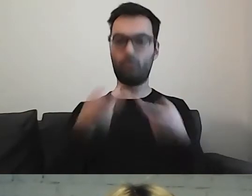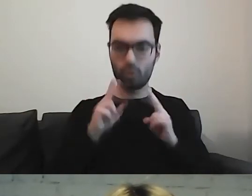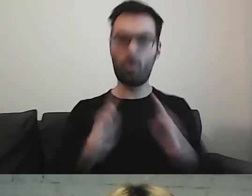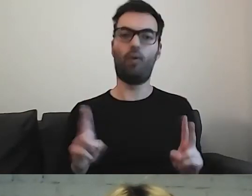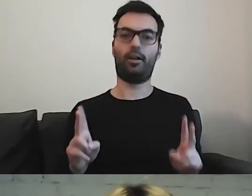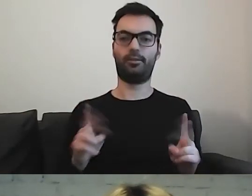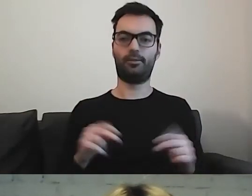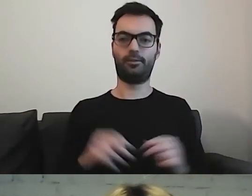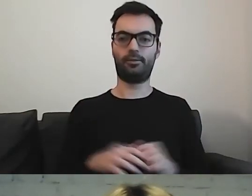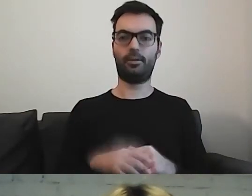Może się okazać,